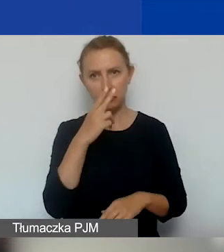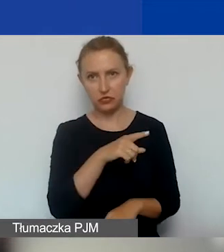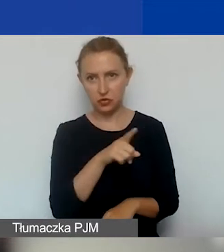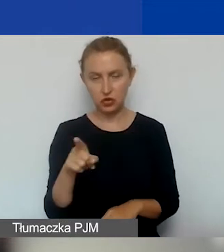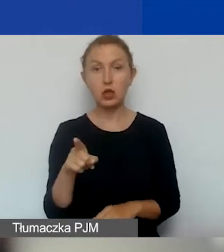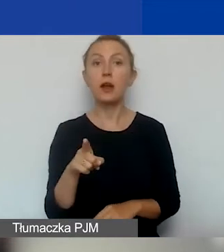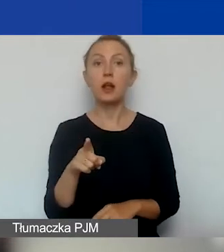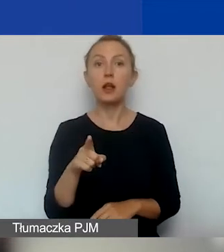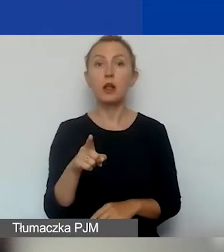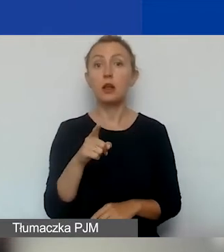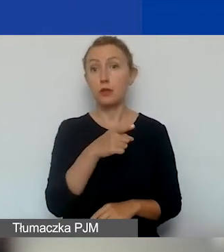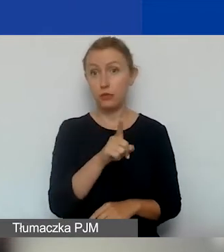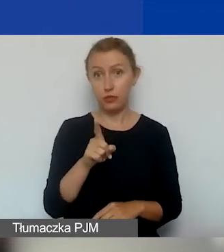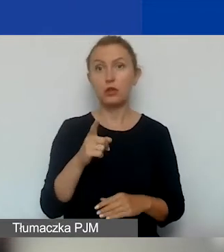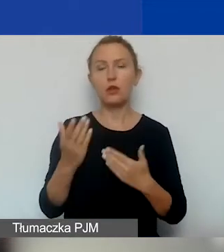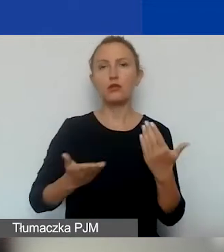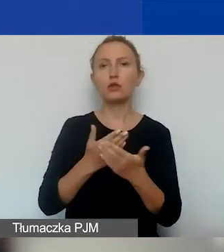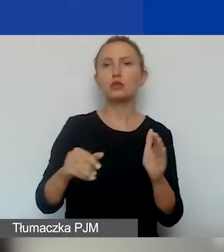Jeżeli złożycie wniosek do 20 września,